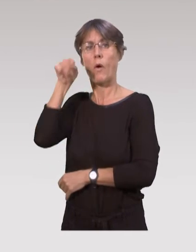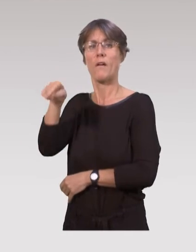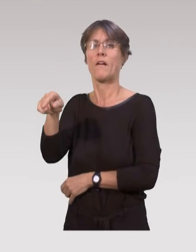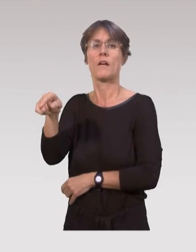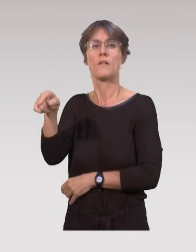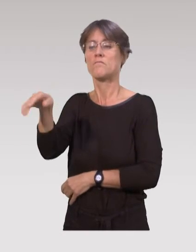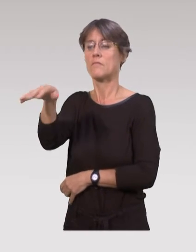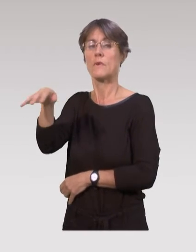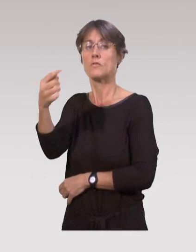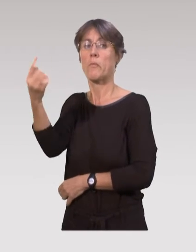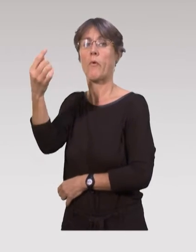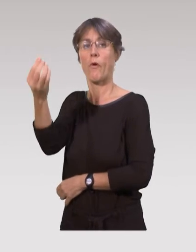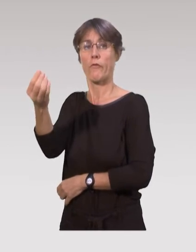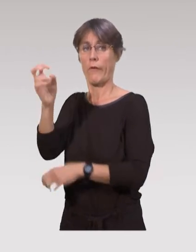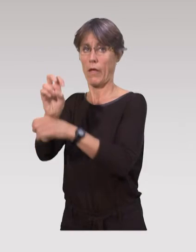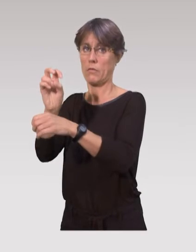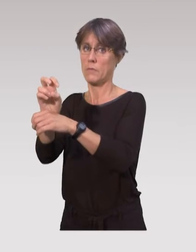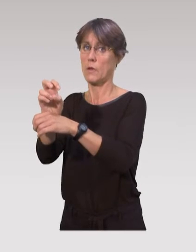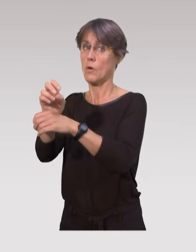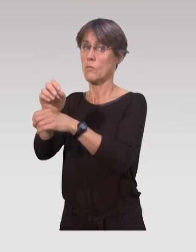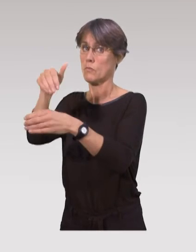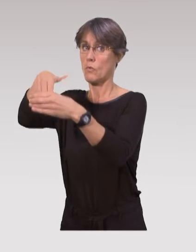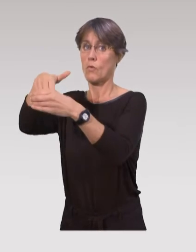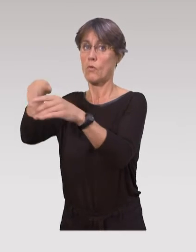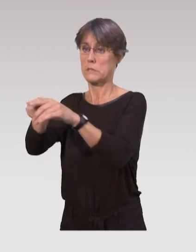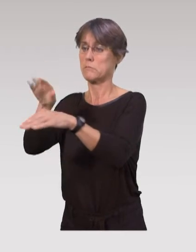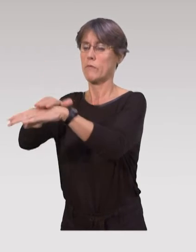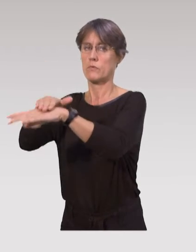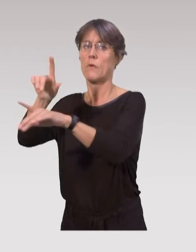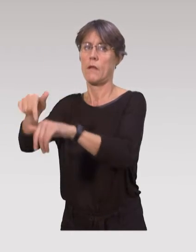C’est vrai qu’on a tendance à prendre ces dispositifs comme juste la garde de l’enfant,